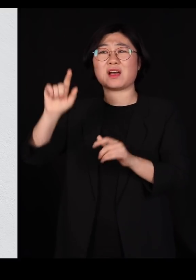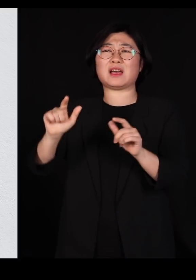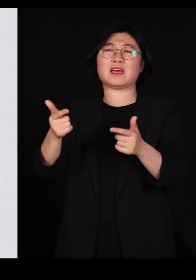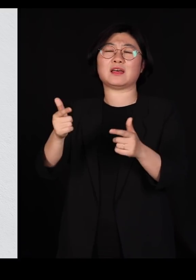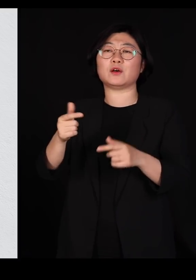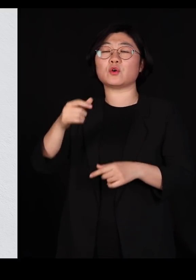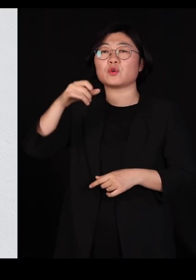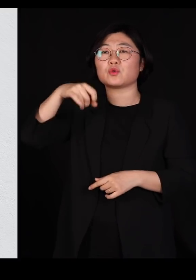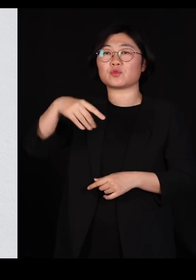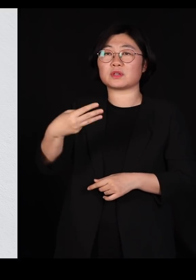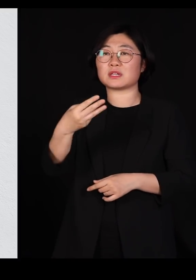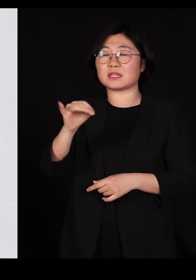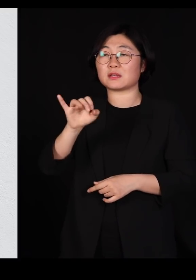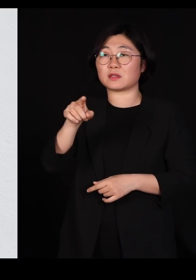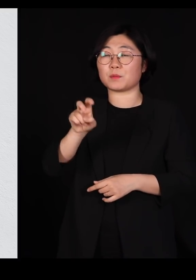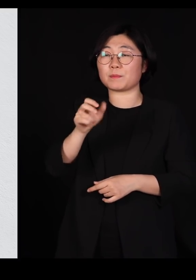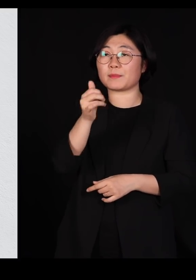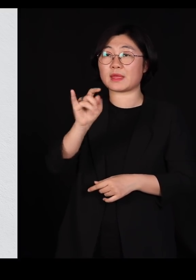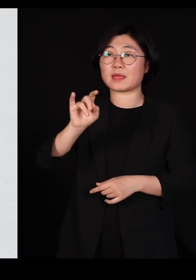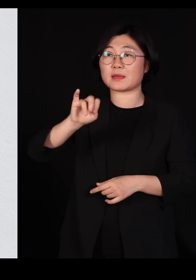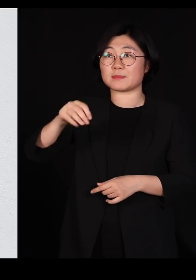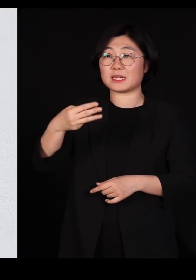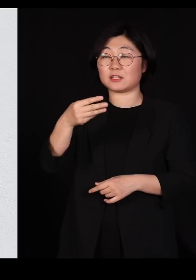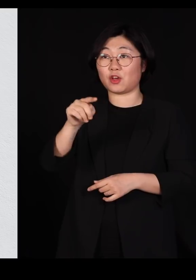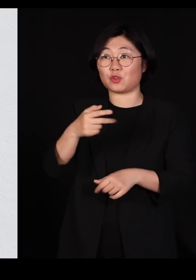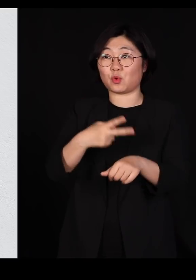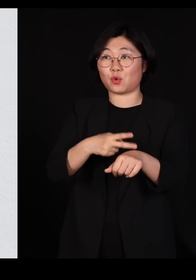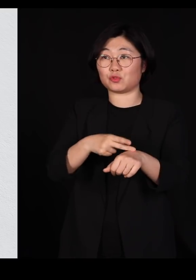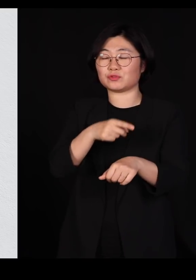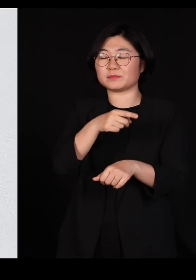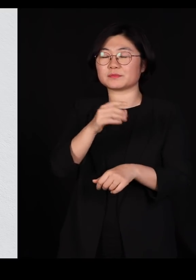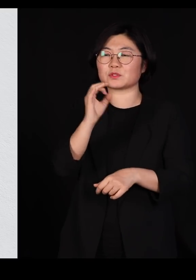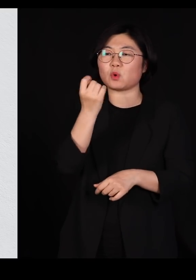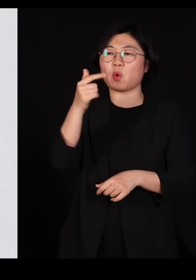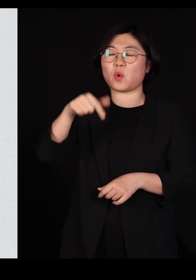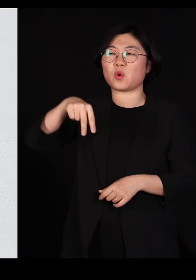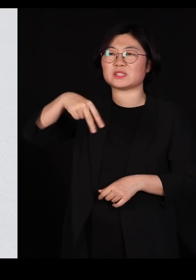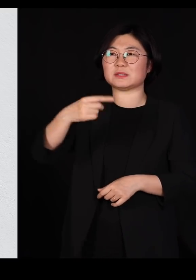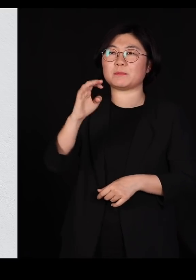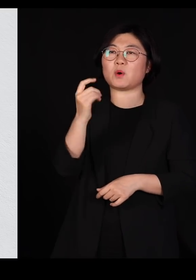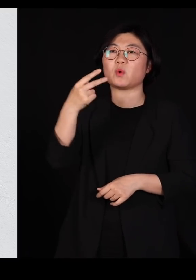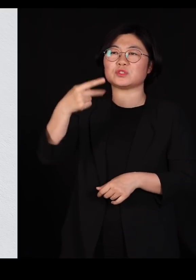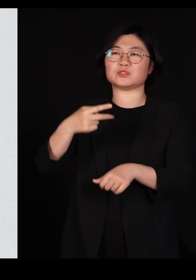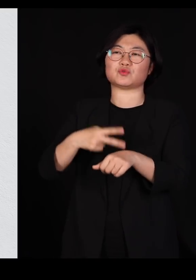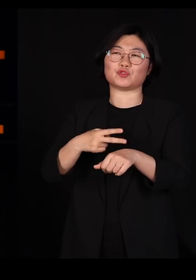윌리엄 해밀턴이라는 그분도 나중에 옥스포드 교수를 하셨습니다만